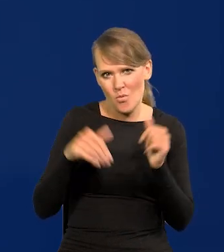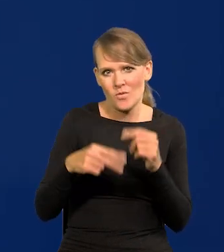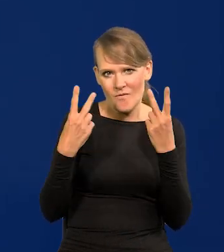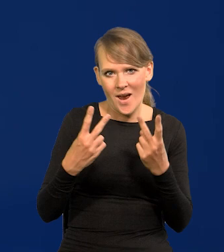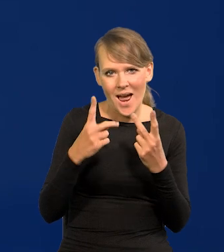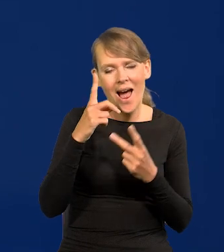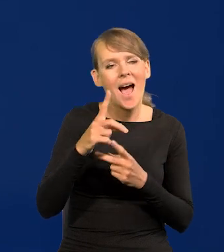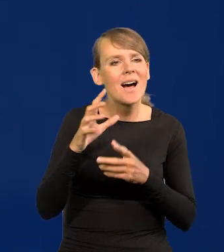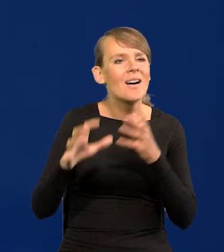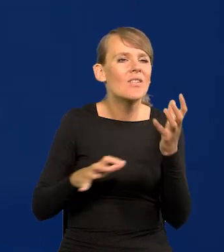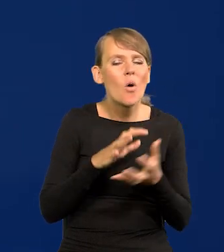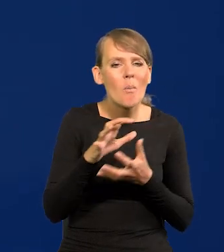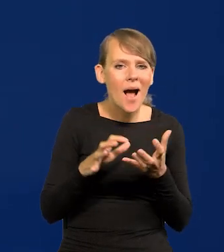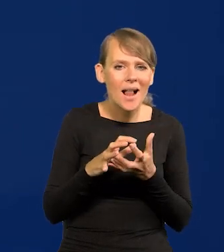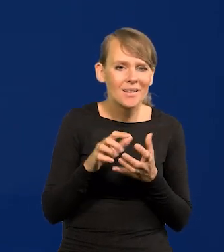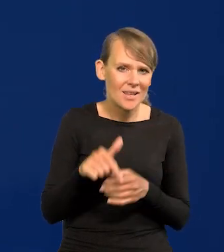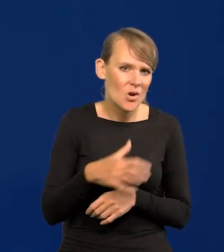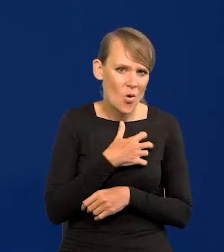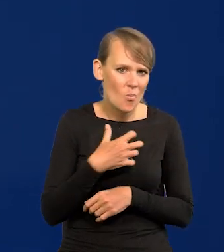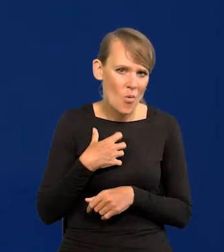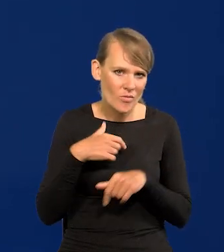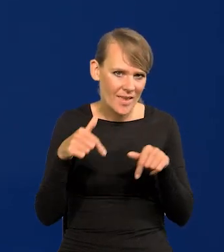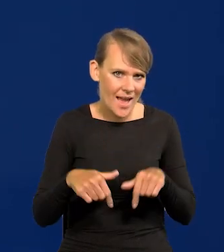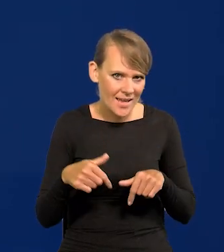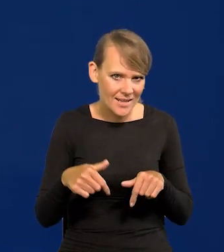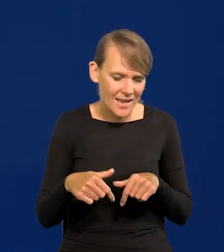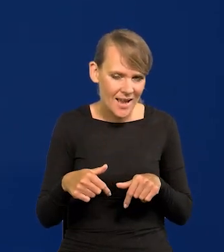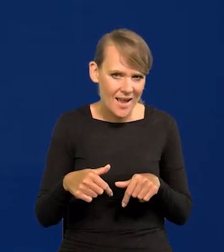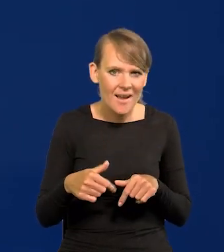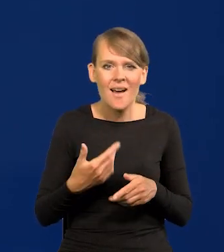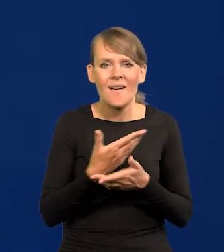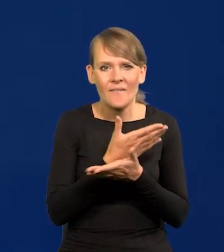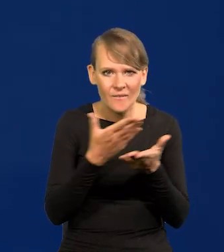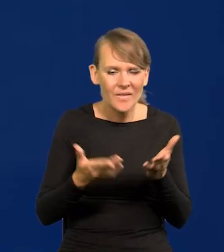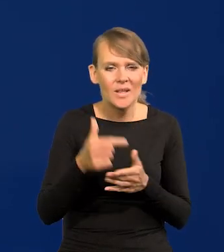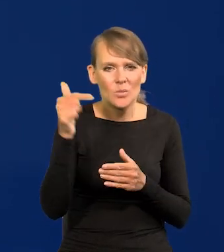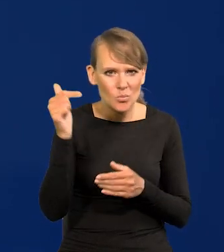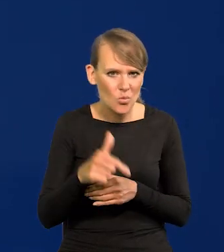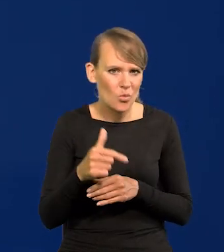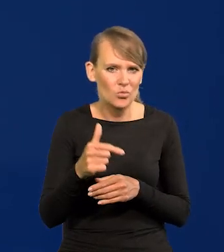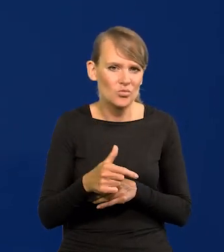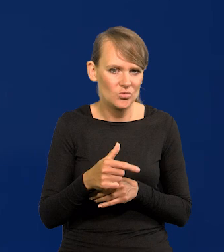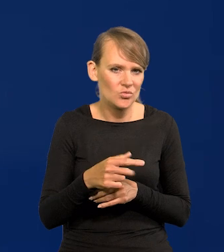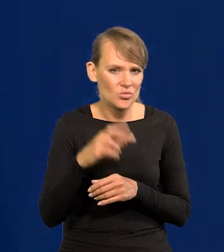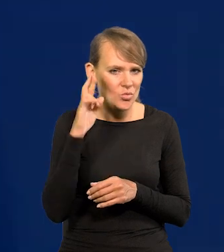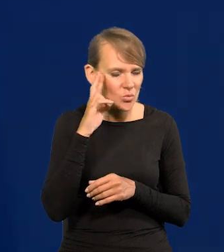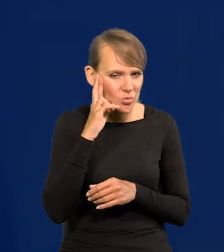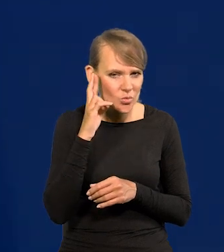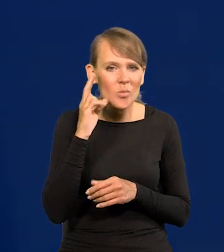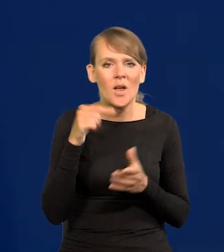ale globalnie, nasza gospodarka muszą wreszcie się z tym oswoić, jest potężna.